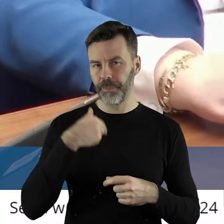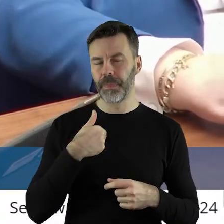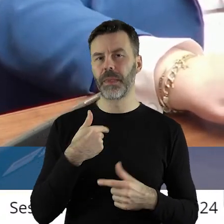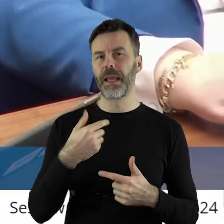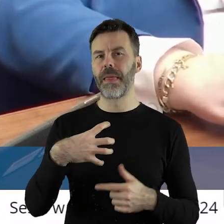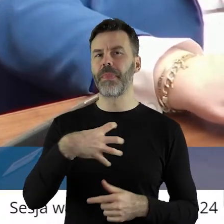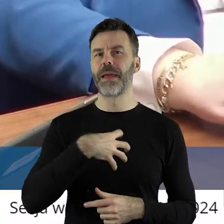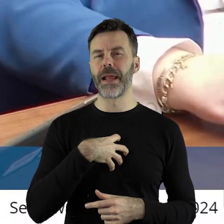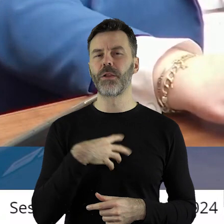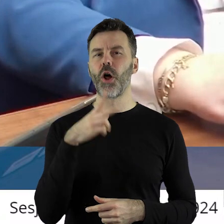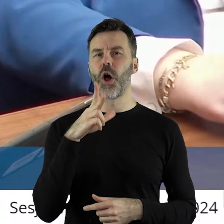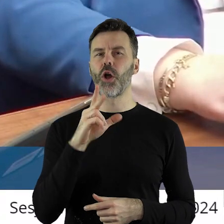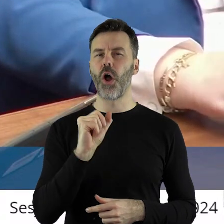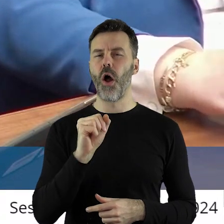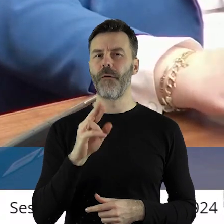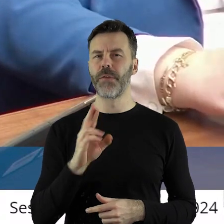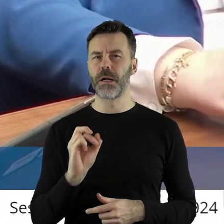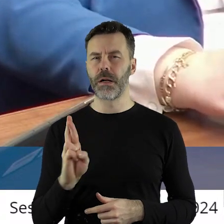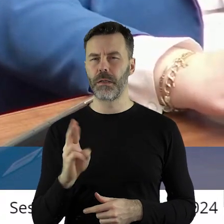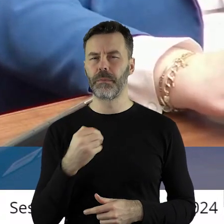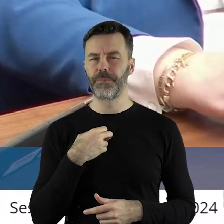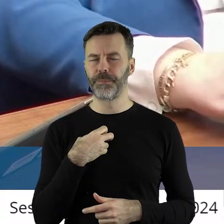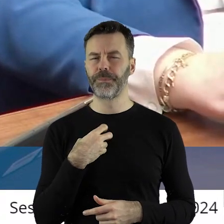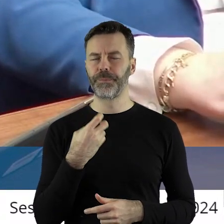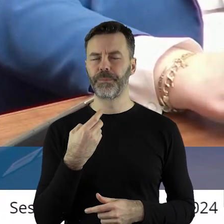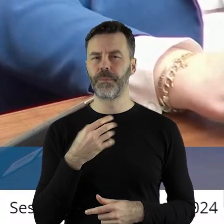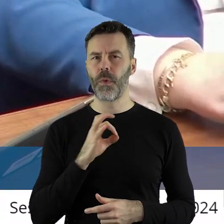dyrektora KOWR-u jest, myślę, dosyć